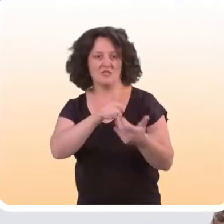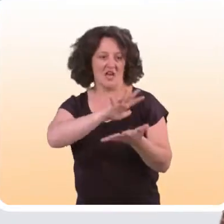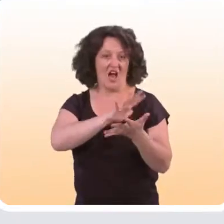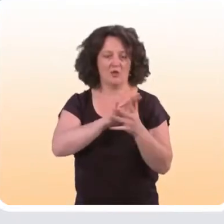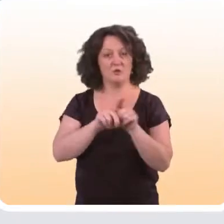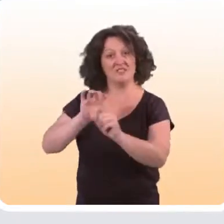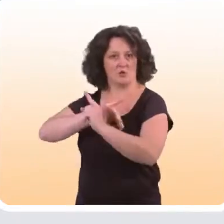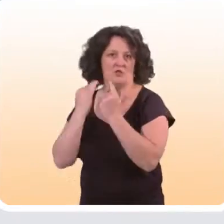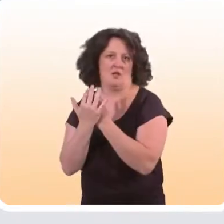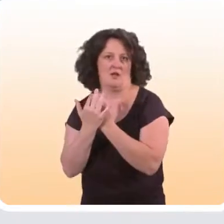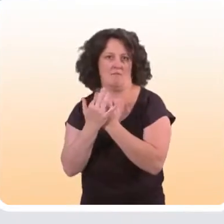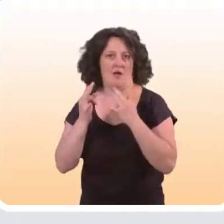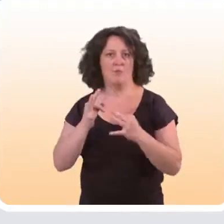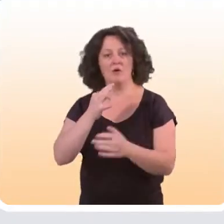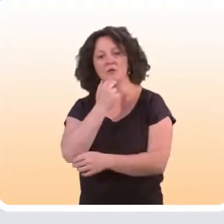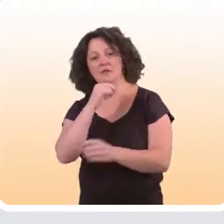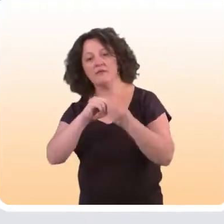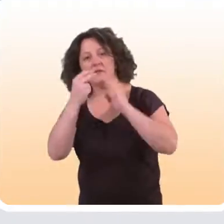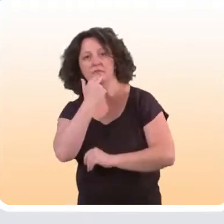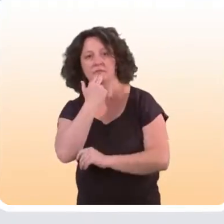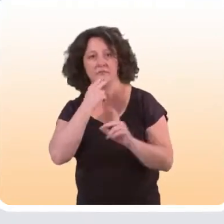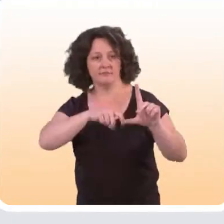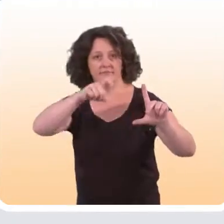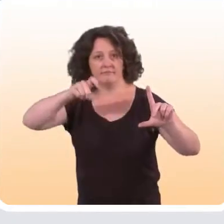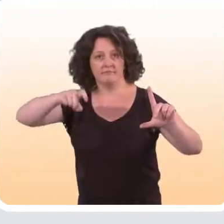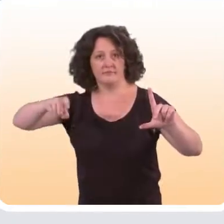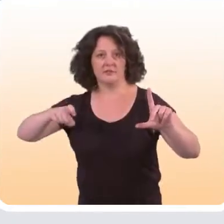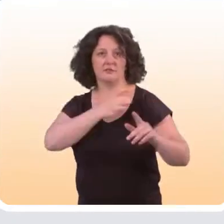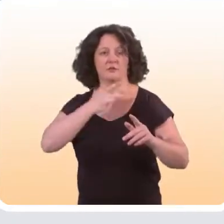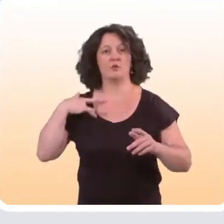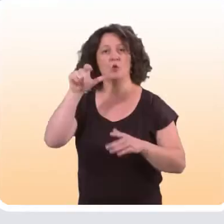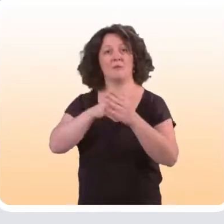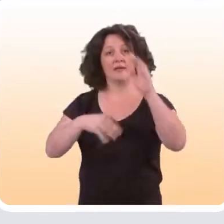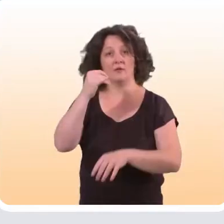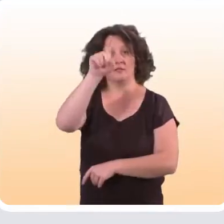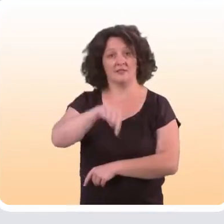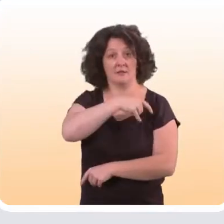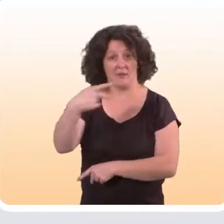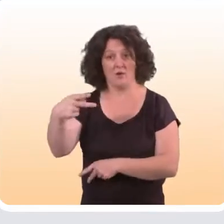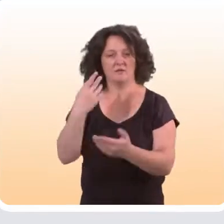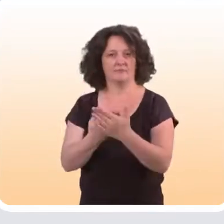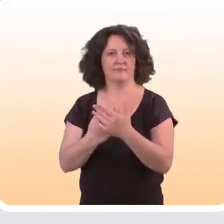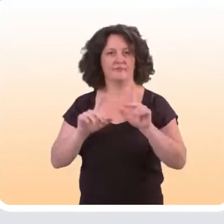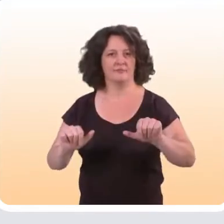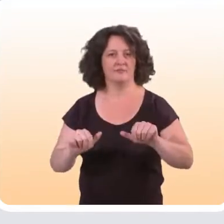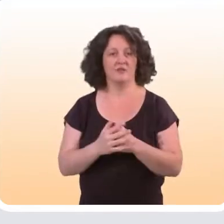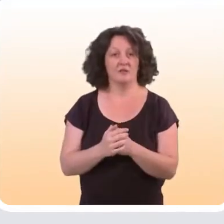et un gradient social d’autre part d’utilisation d’Internet. Les données du Baromètre Santé 2014 de l’Inpes le montrent.